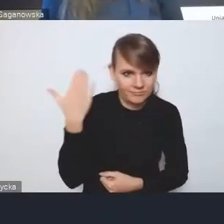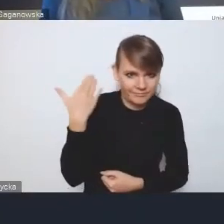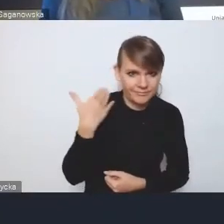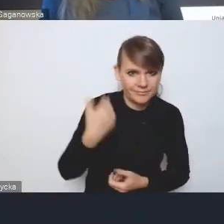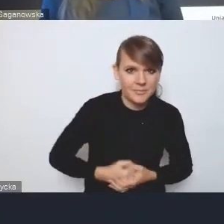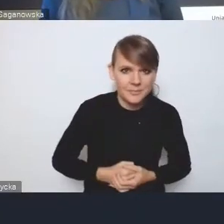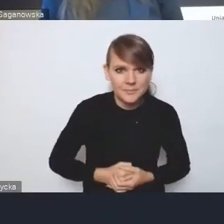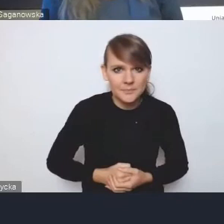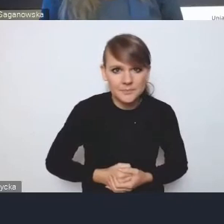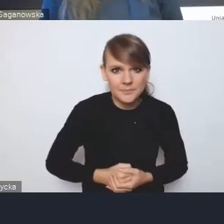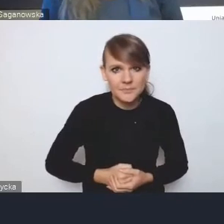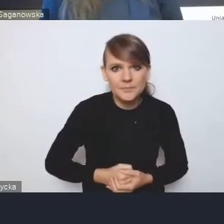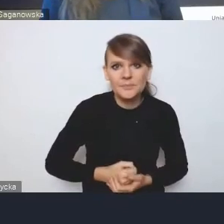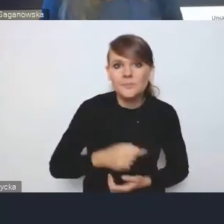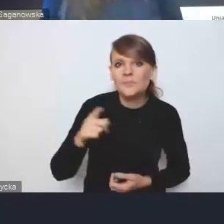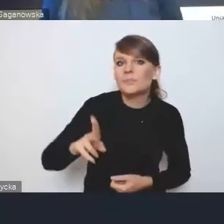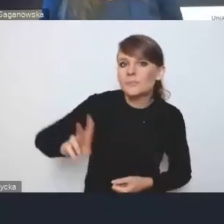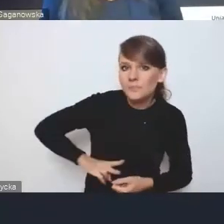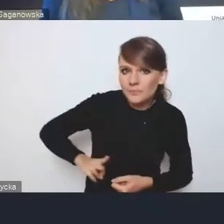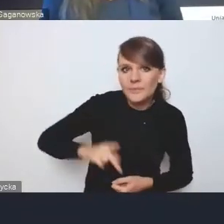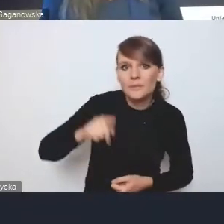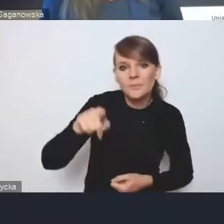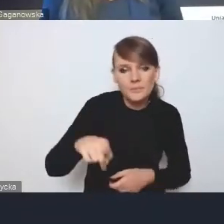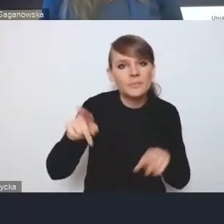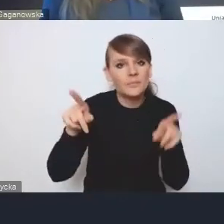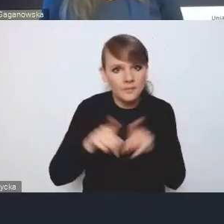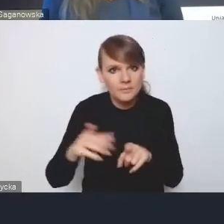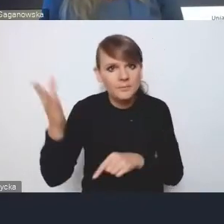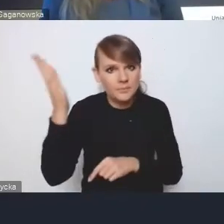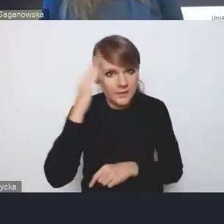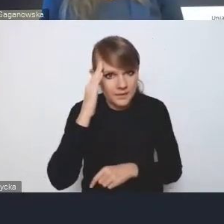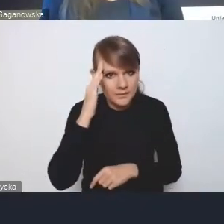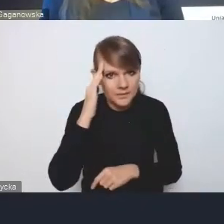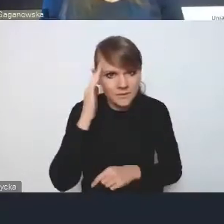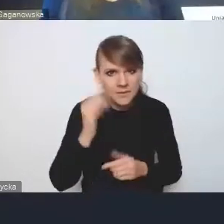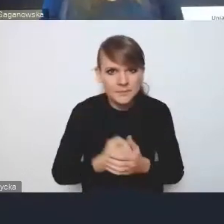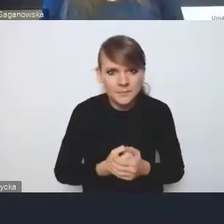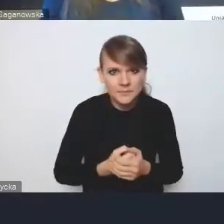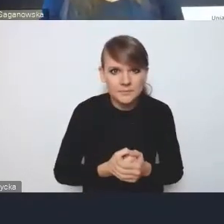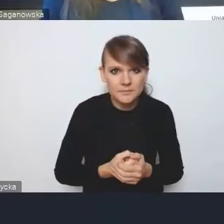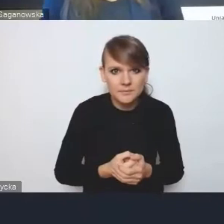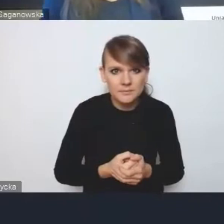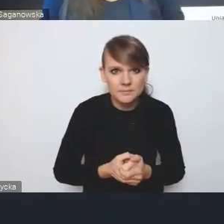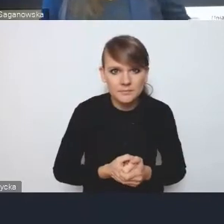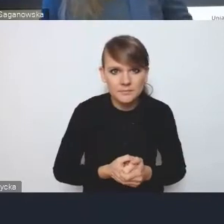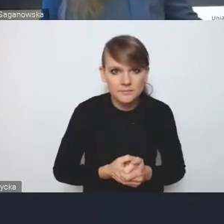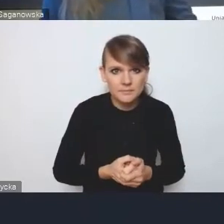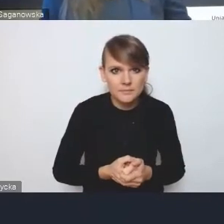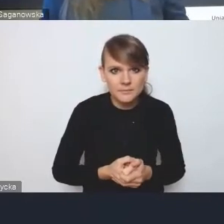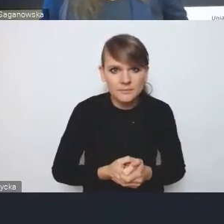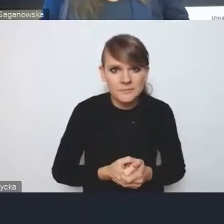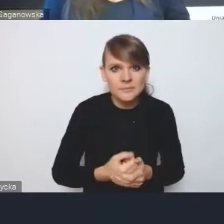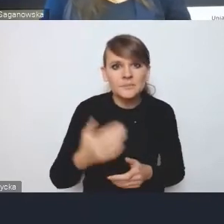więc resort zna również nasze opinie wyjściowe